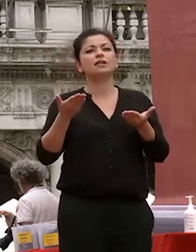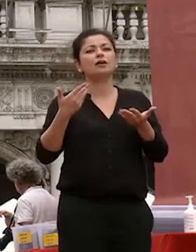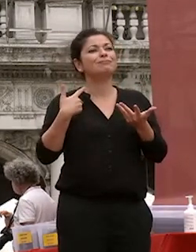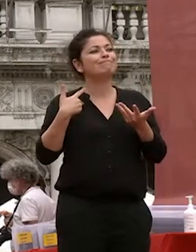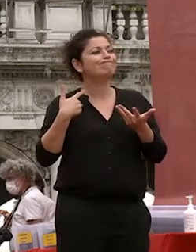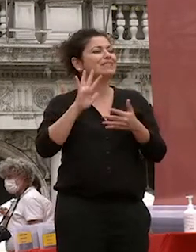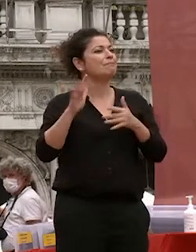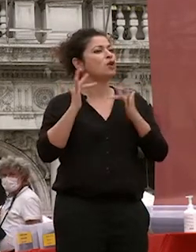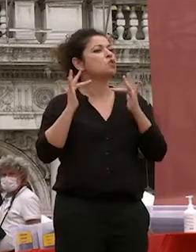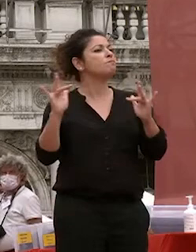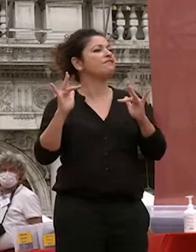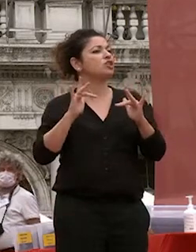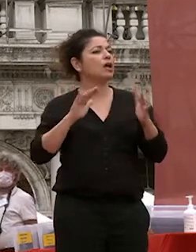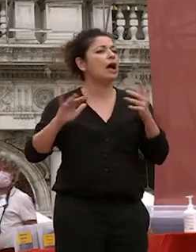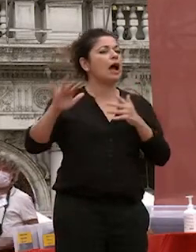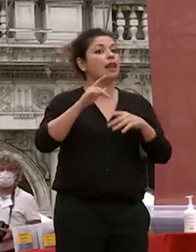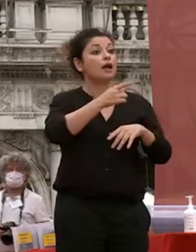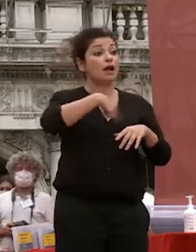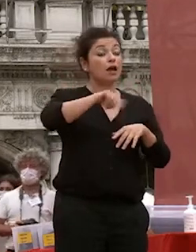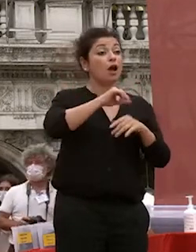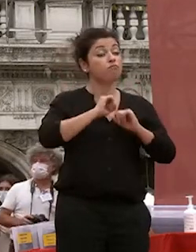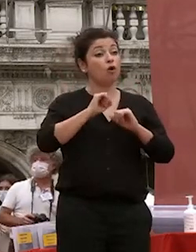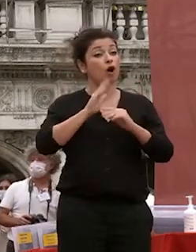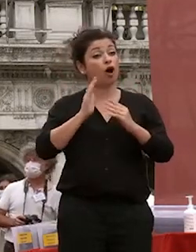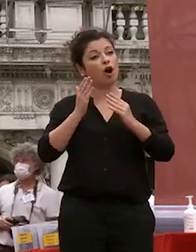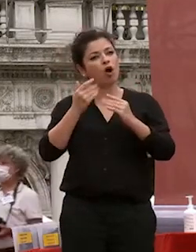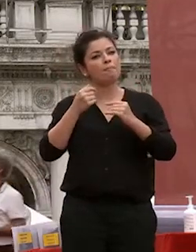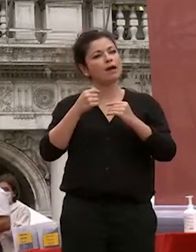che dobbiamo combattere in senso positivo con gli strumenti che avete